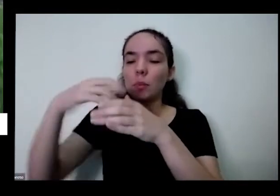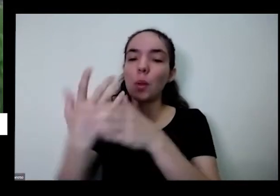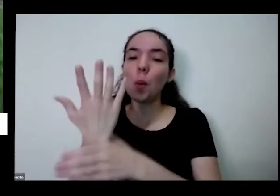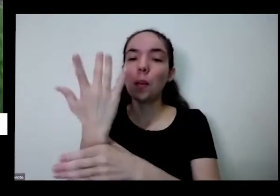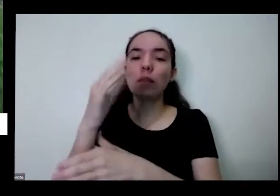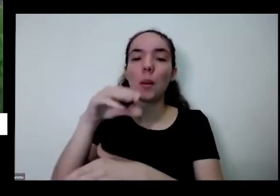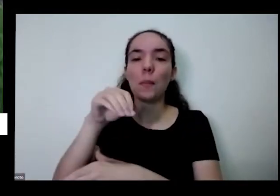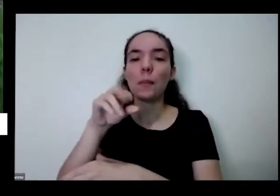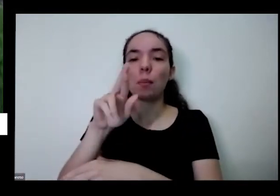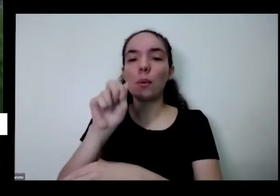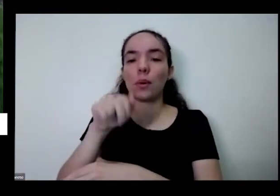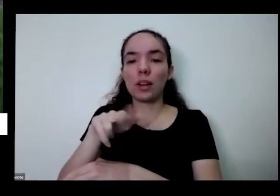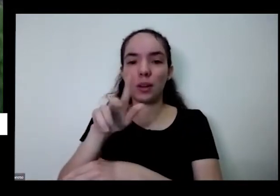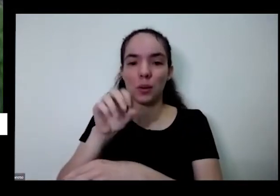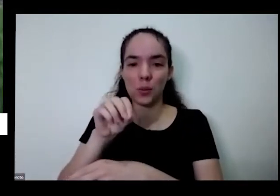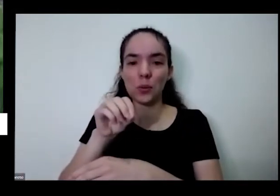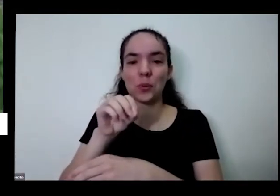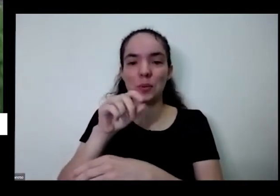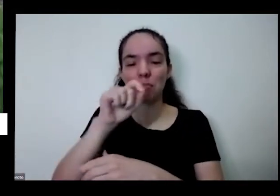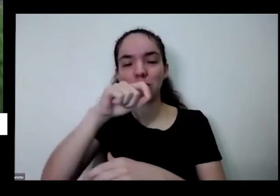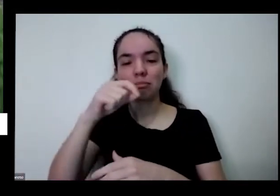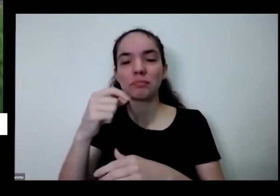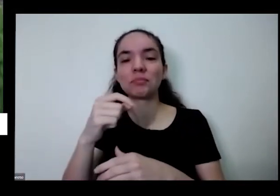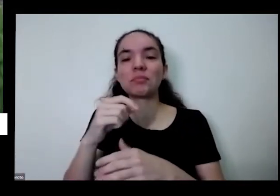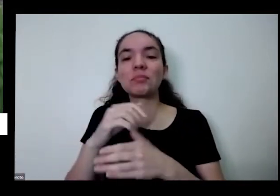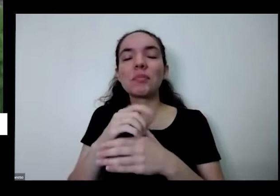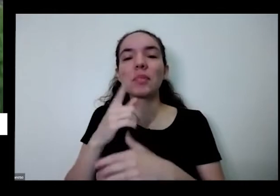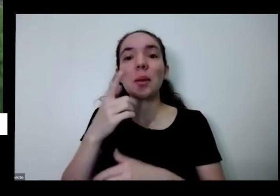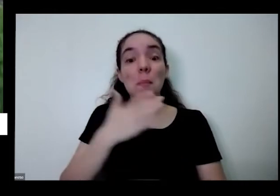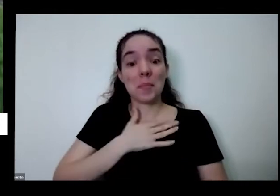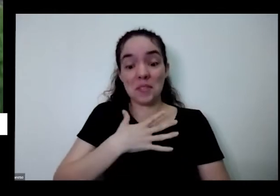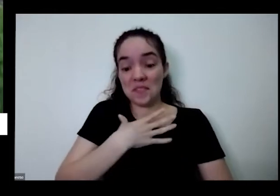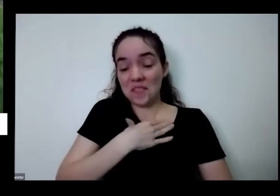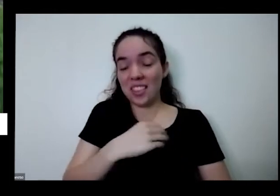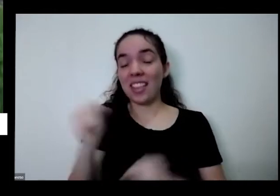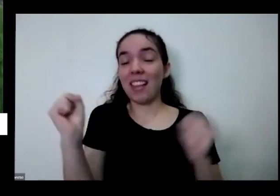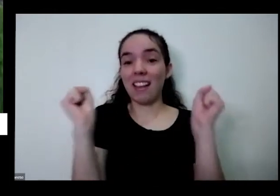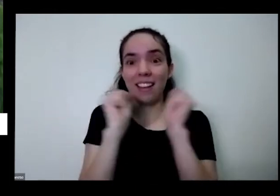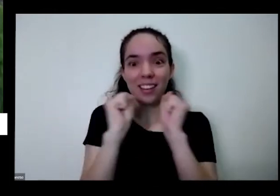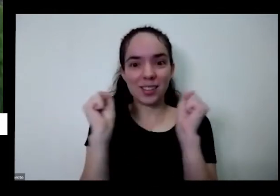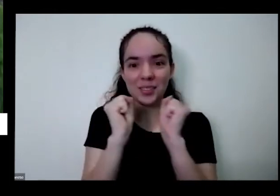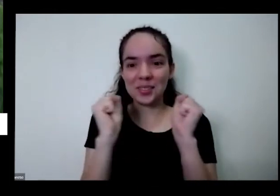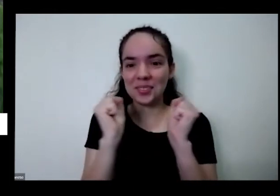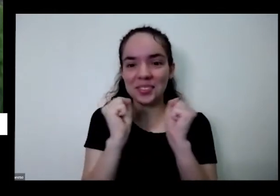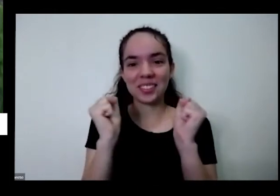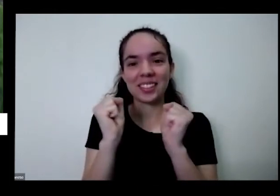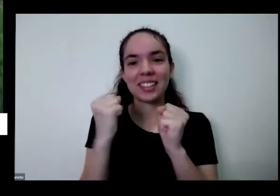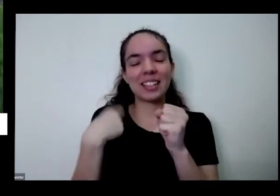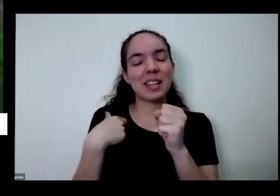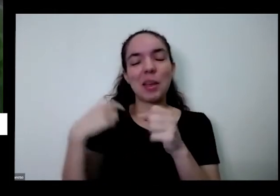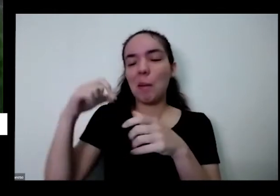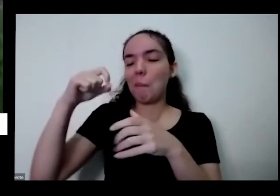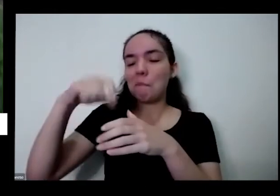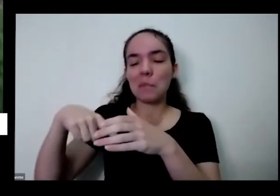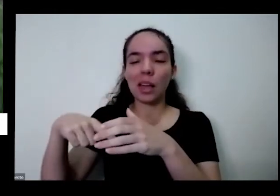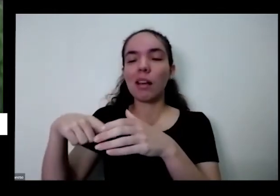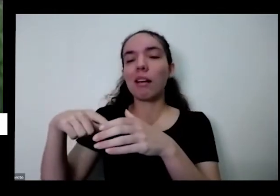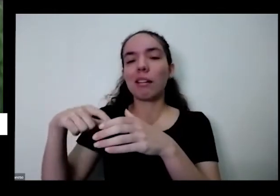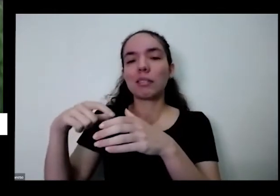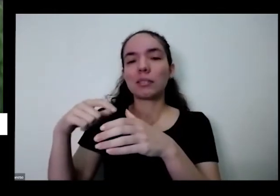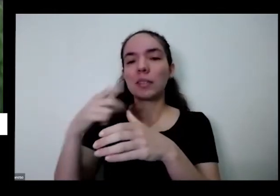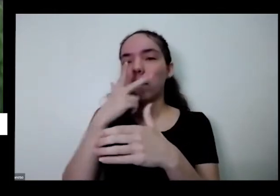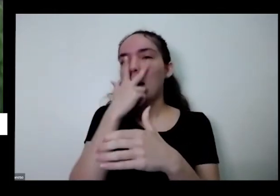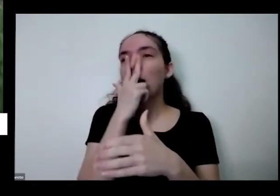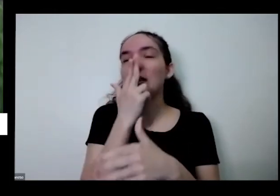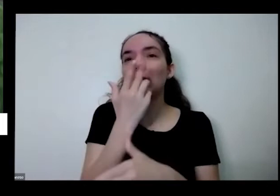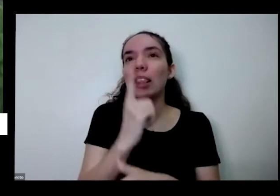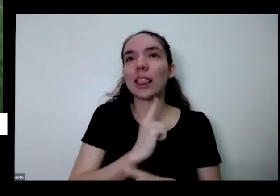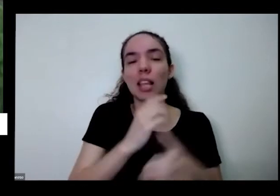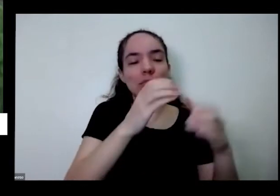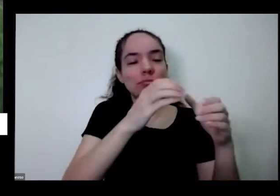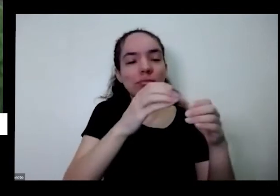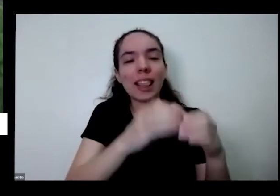né minha filha adora é eu planto assim deve ter uns 30 vasinhos desses aqui para Ana Cláudia para